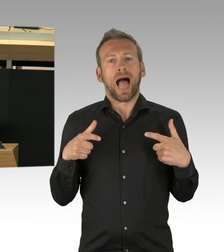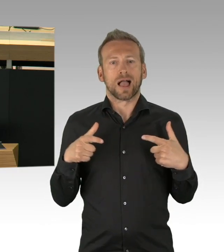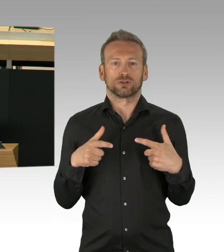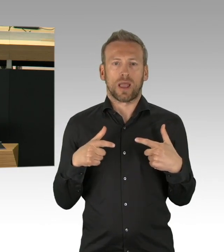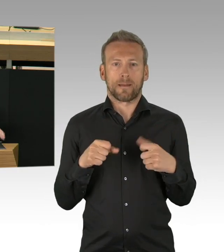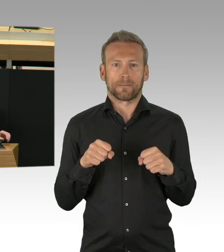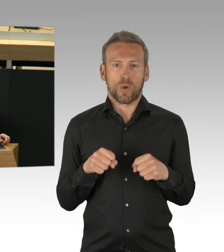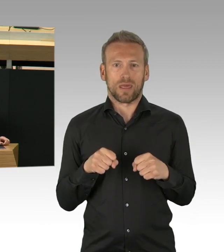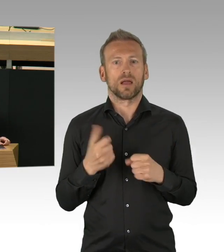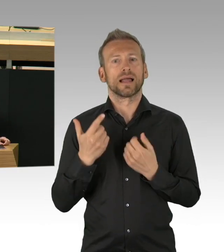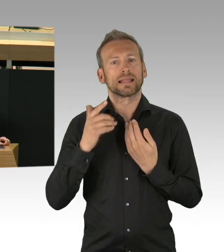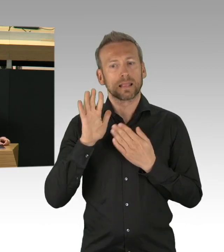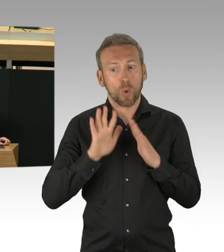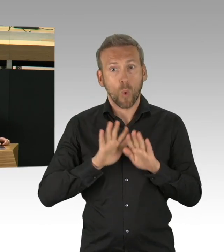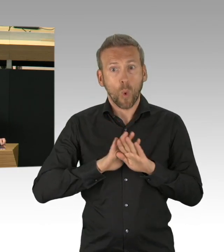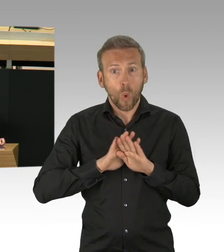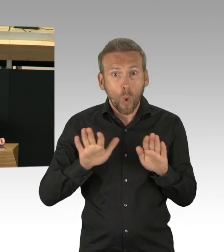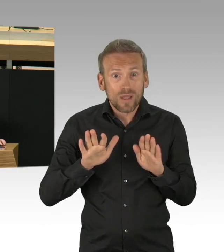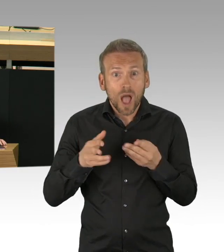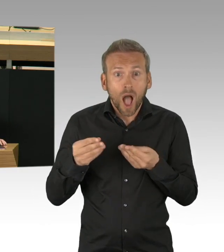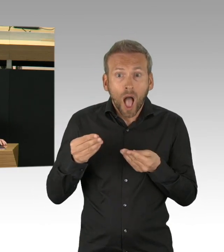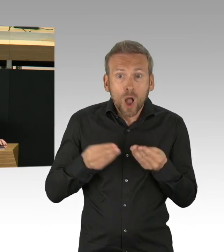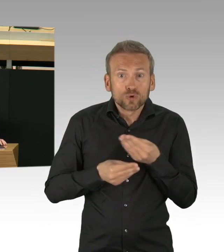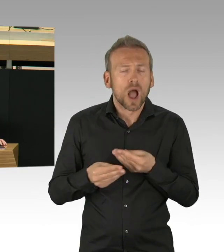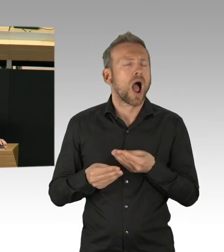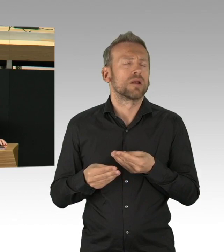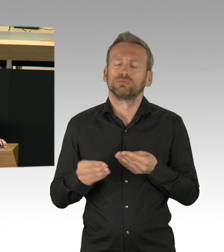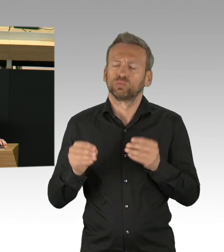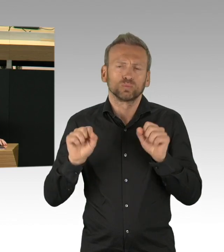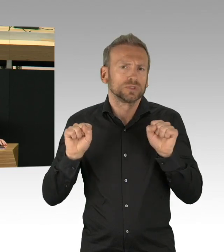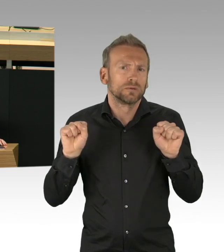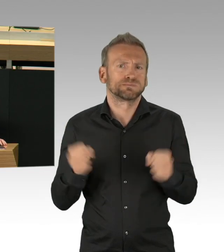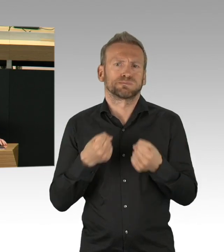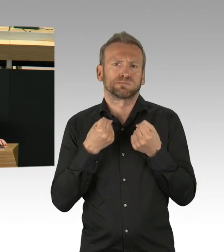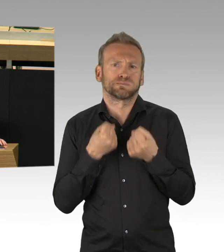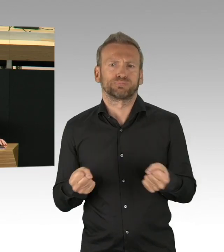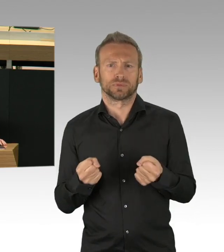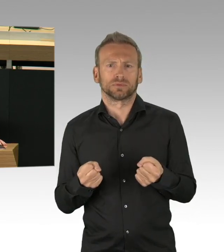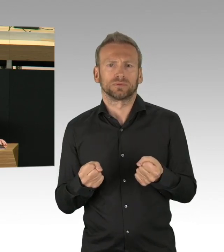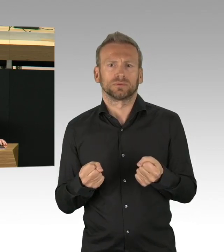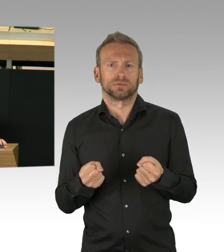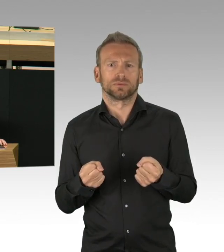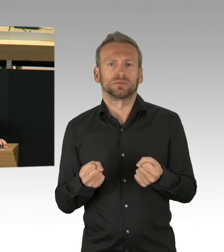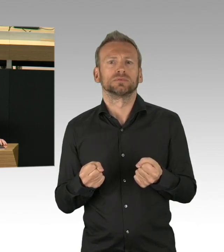wenn Politikerinnen und Politiker sich nicht erklärt haben und sich darum kümmern Verbündete zu gewinnen.